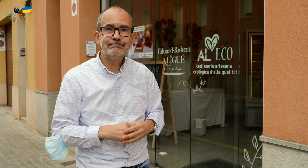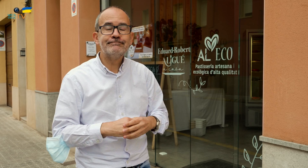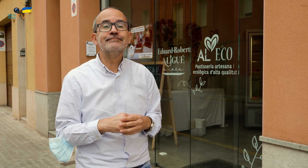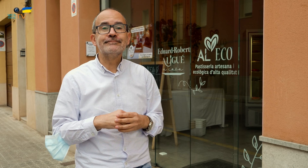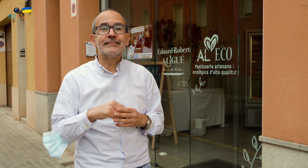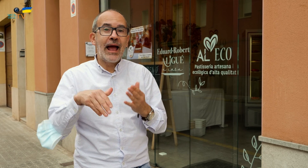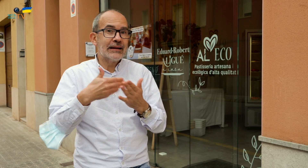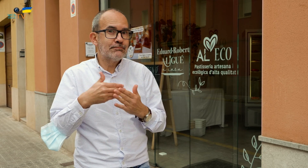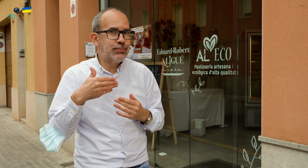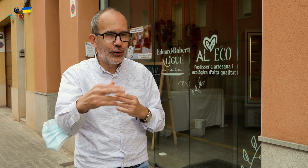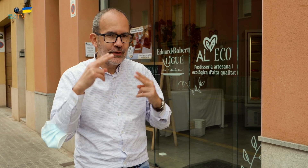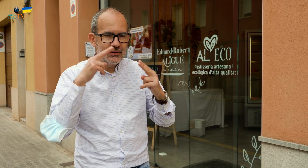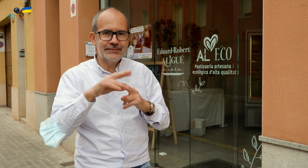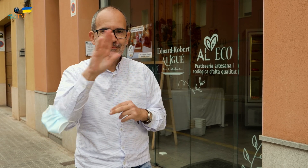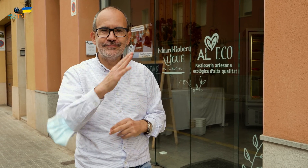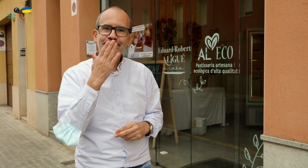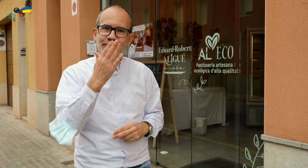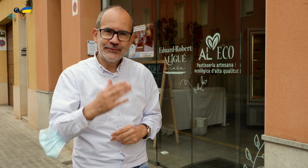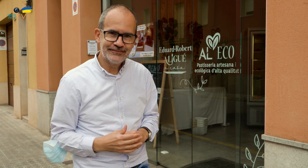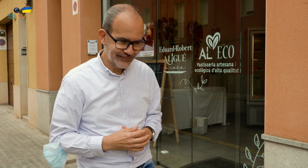y que puedan ampliarlo. Hasta pronto, un beso.